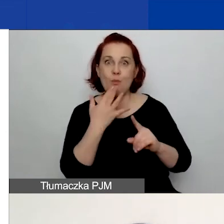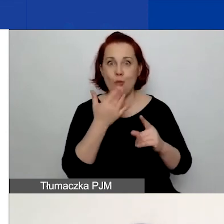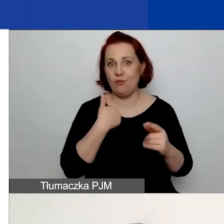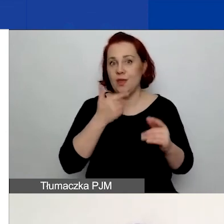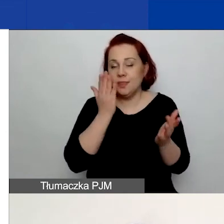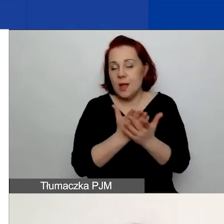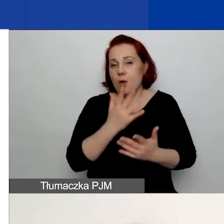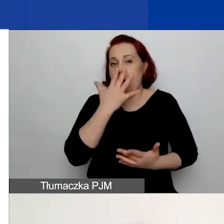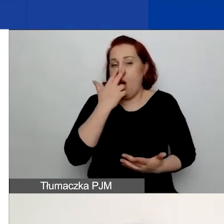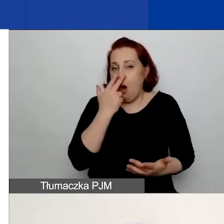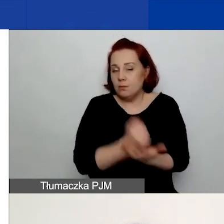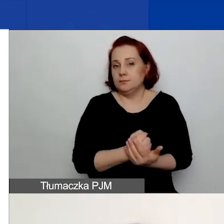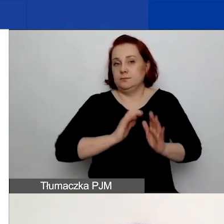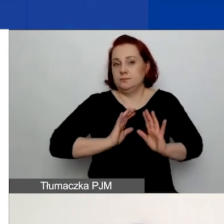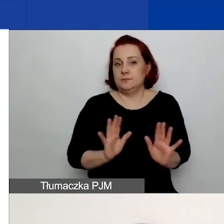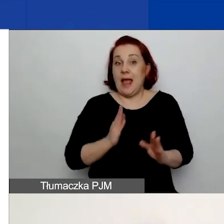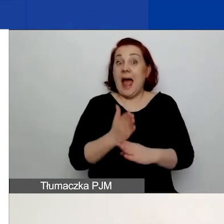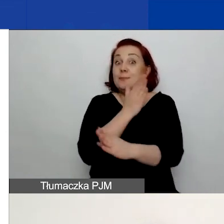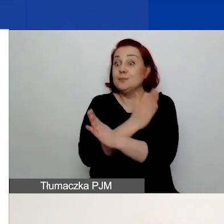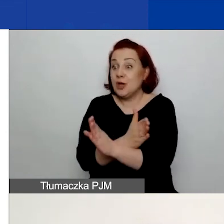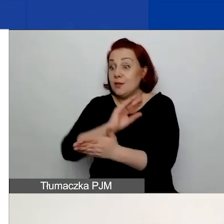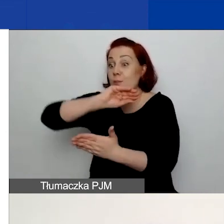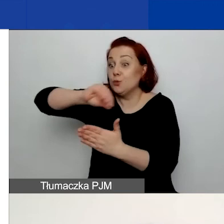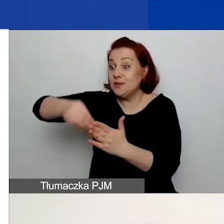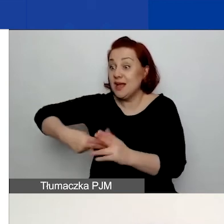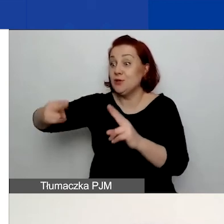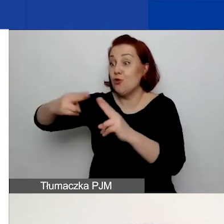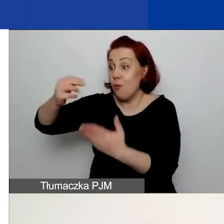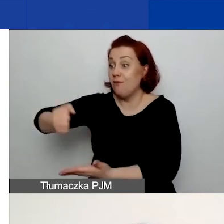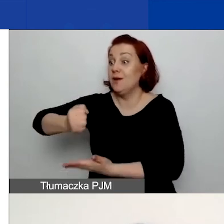Natomiast przed podpisaniem umowy grantowej będziemy prosić o dodatkowe dokumenty,